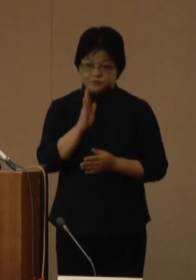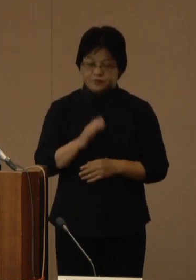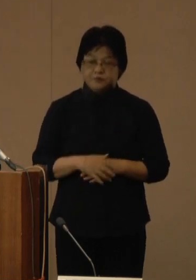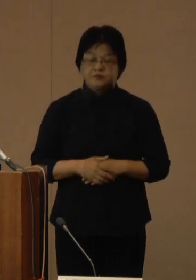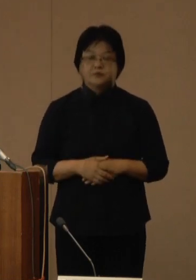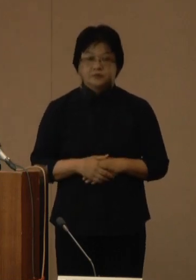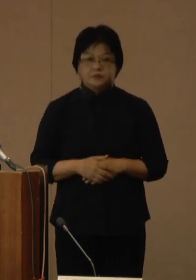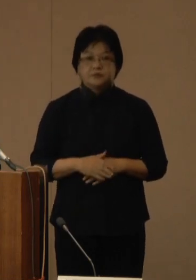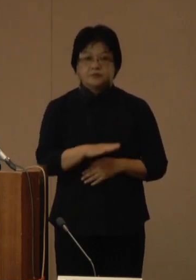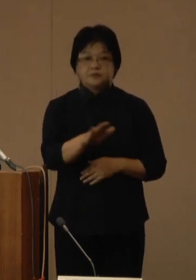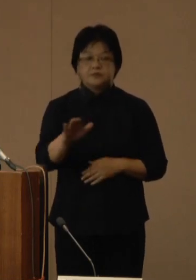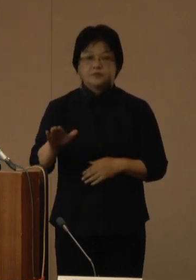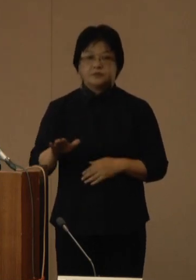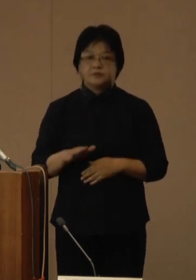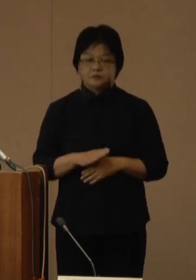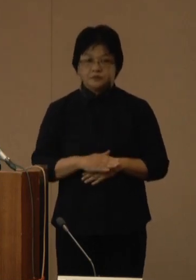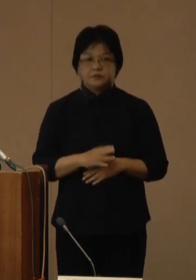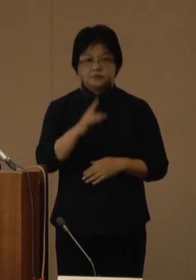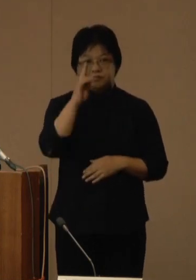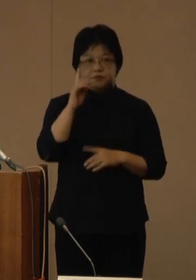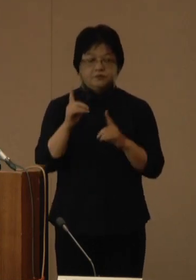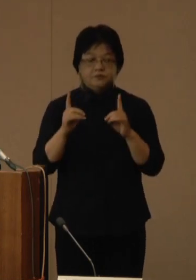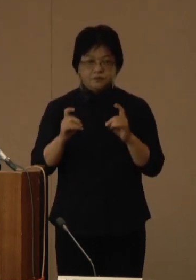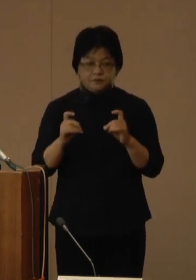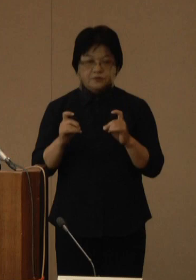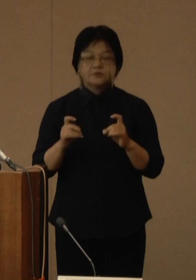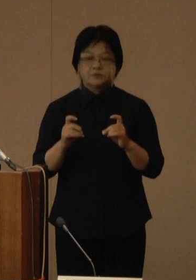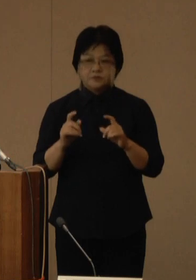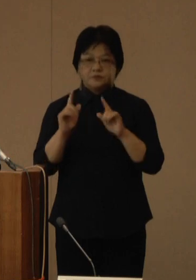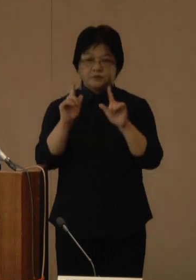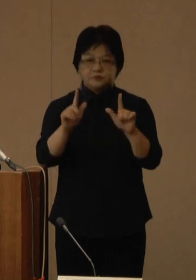はいさい ぐすーよー ちゅーうがなびら それではコメントを発出いたします